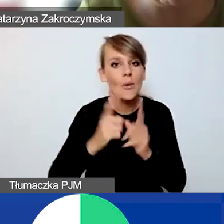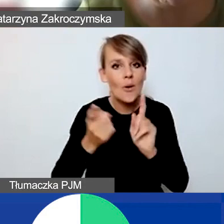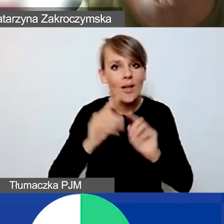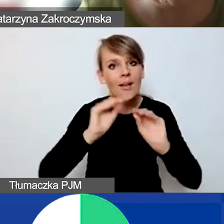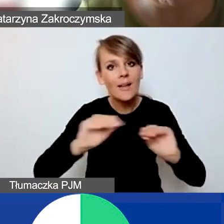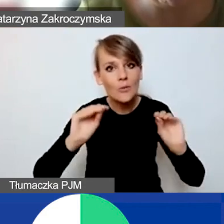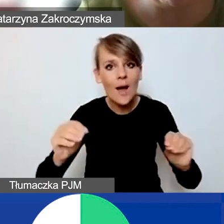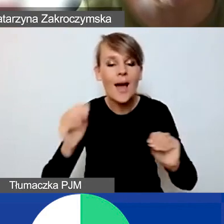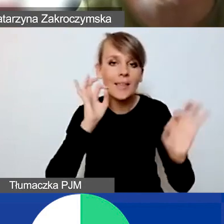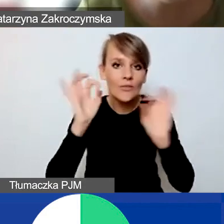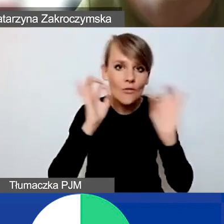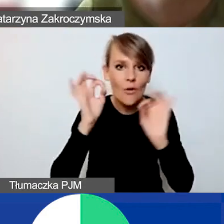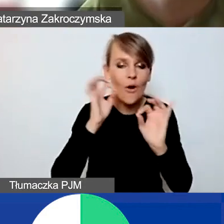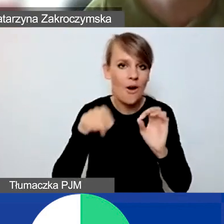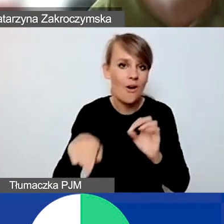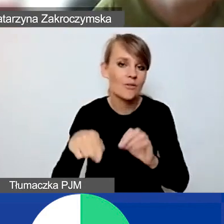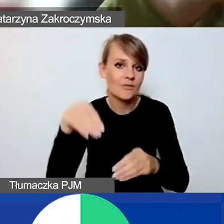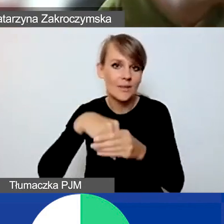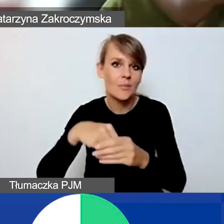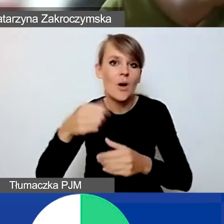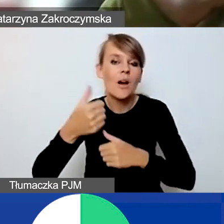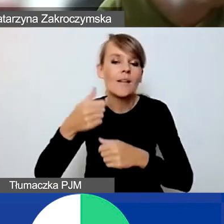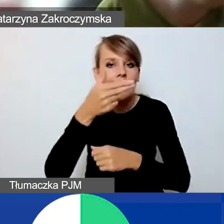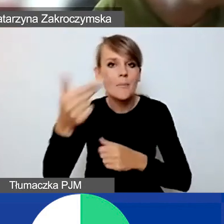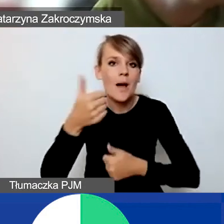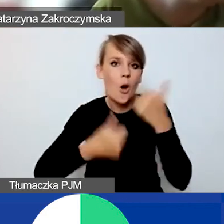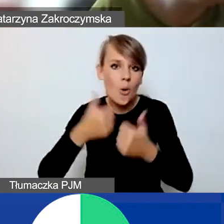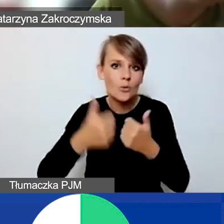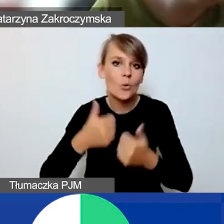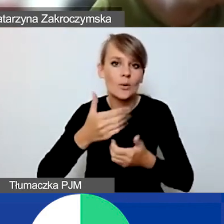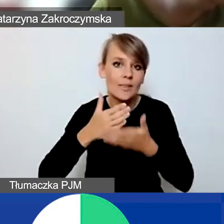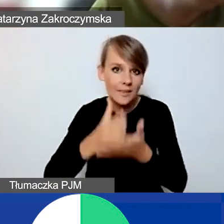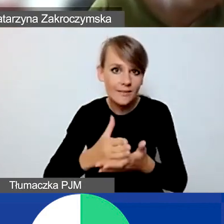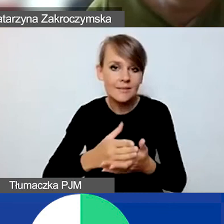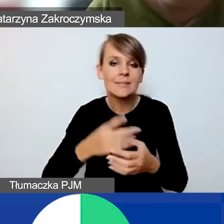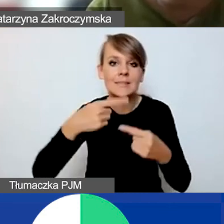związane z udziałem w konkursie interwencyjnym już w najbliższą środę.